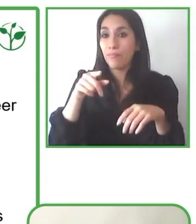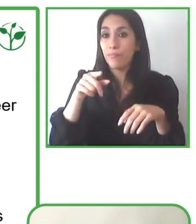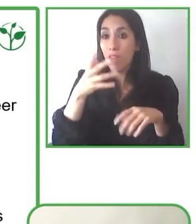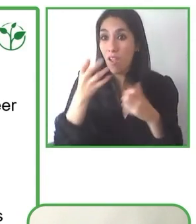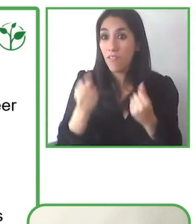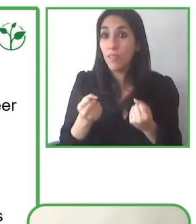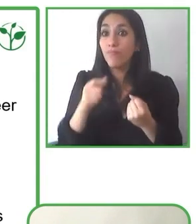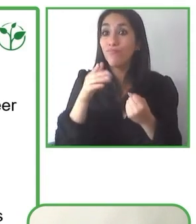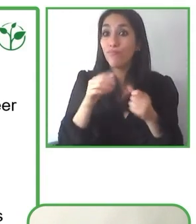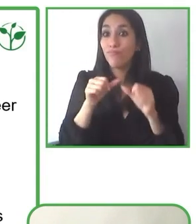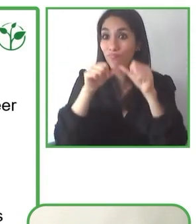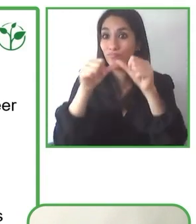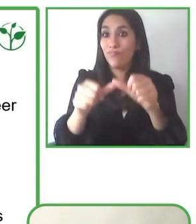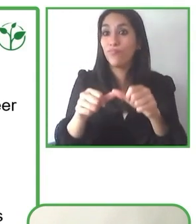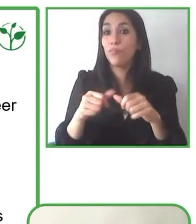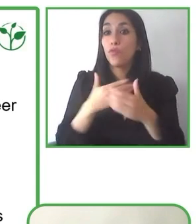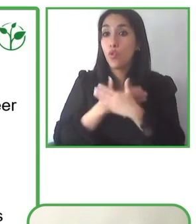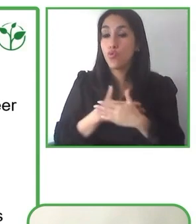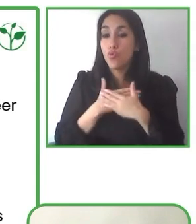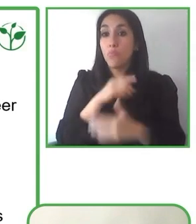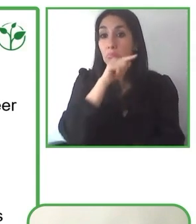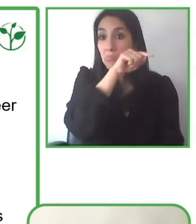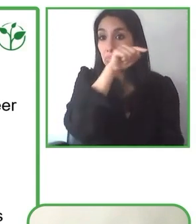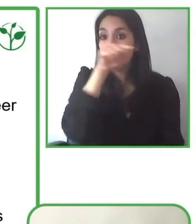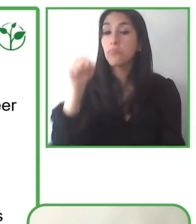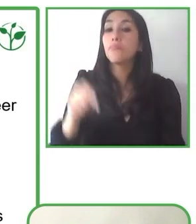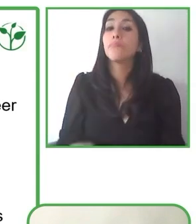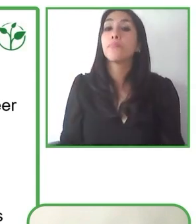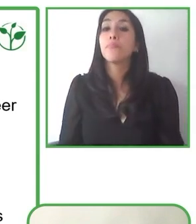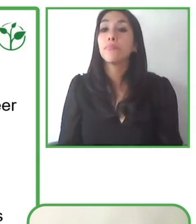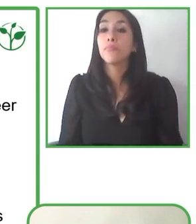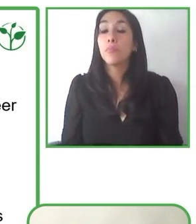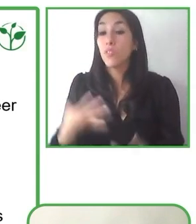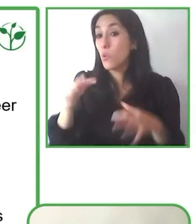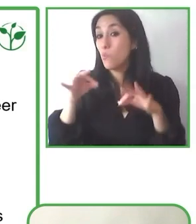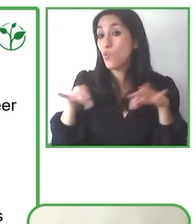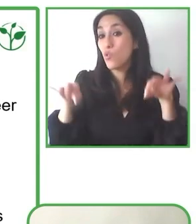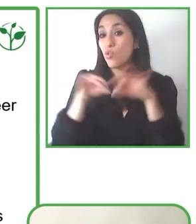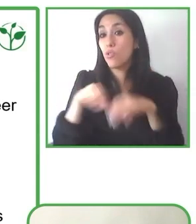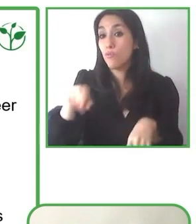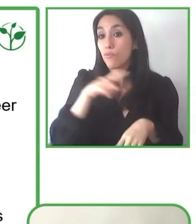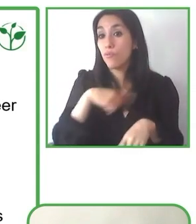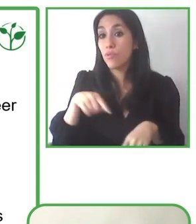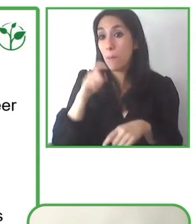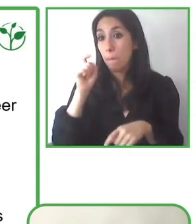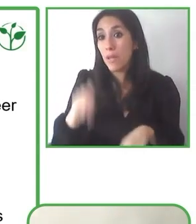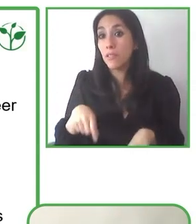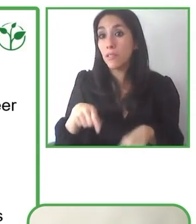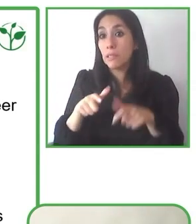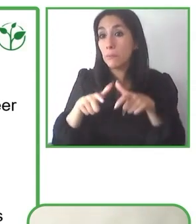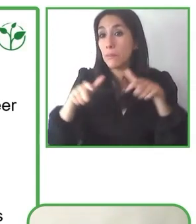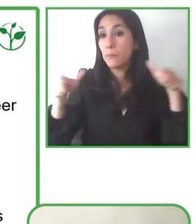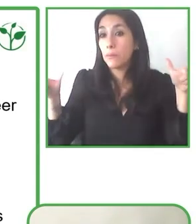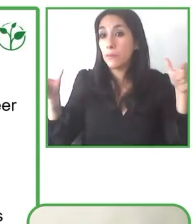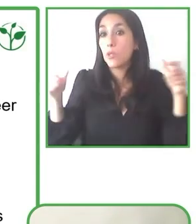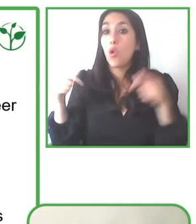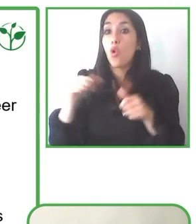¿Han pensado expandir Globe4all a otras regiones como Hispanoamérica, ya sea de